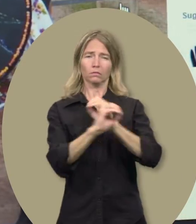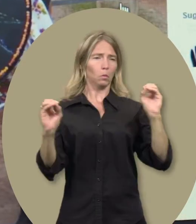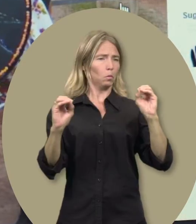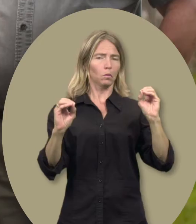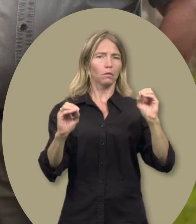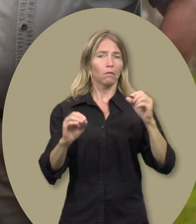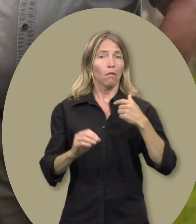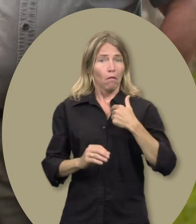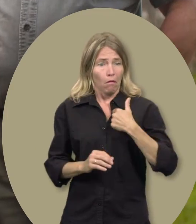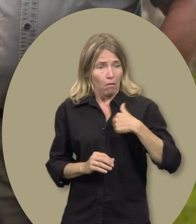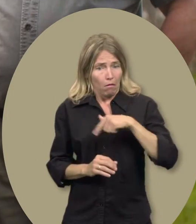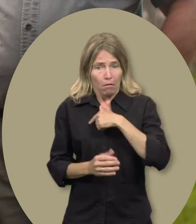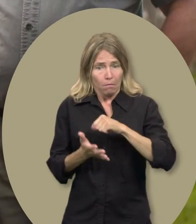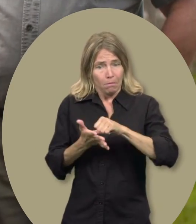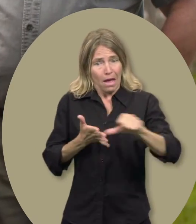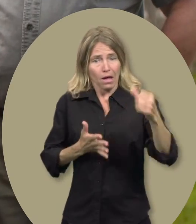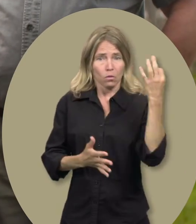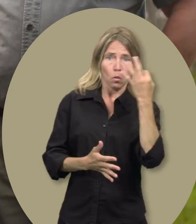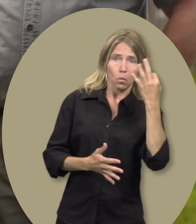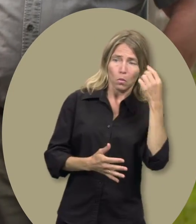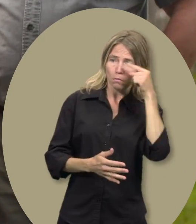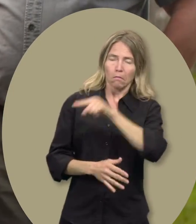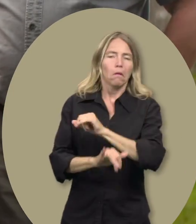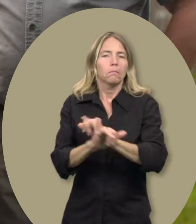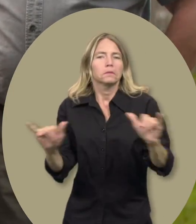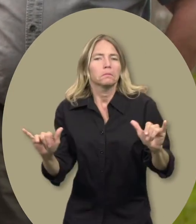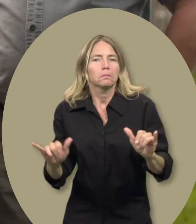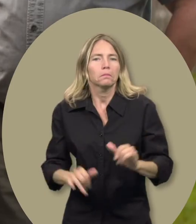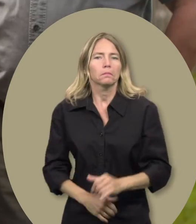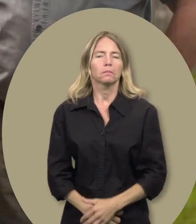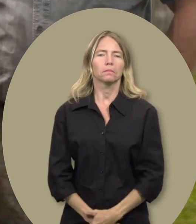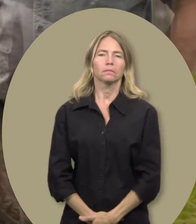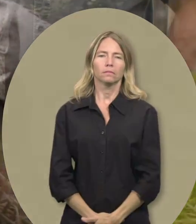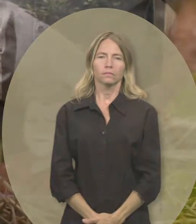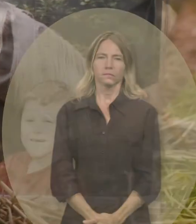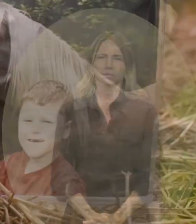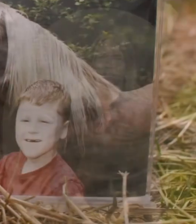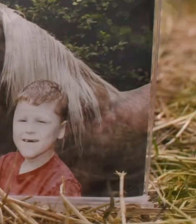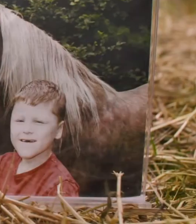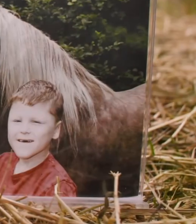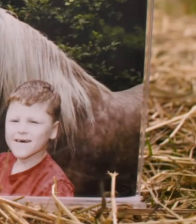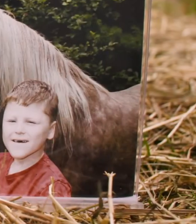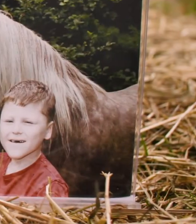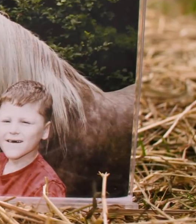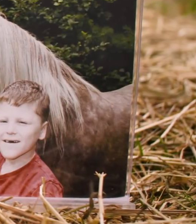Sans le soutien du Fonds, il nous serait pratiquement impossible de payer ces leçons.